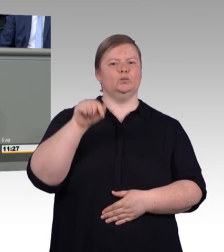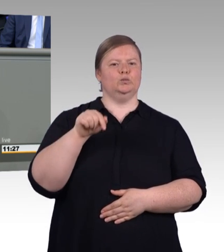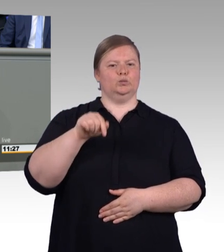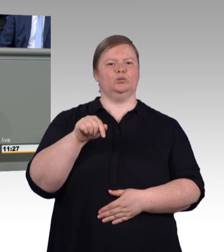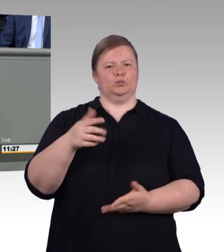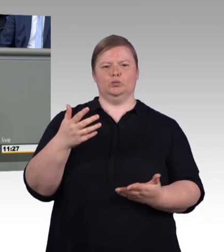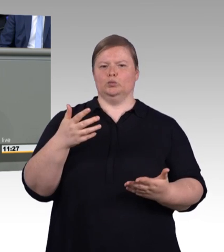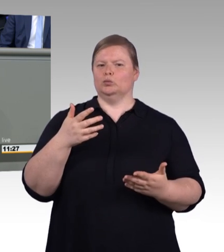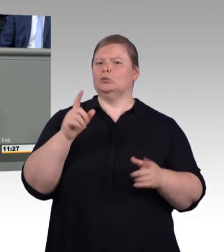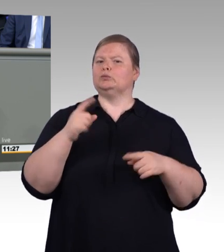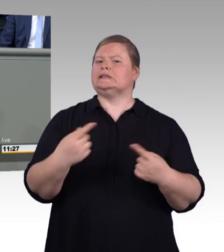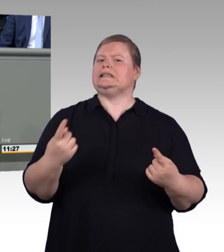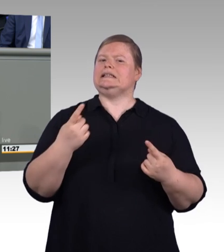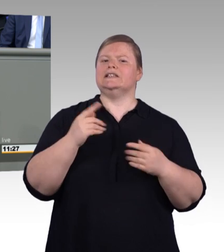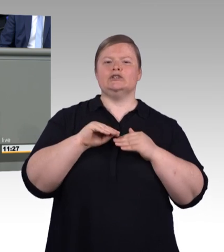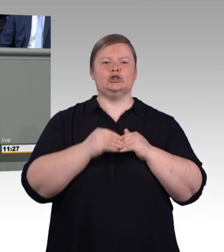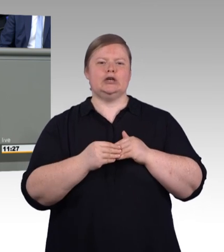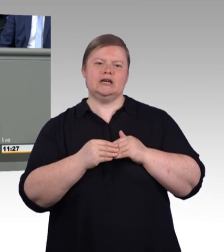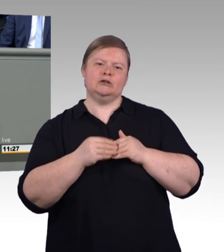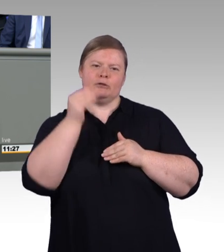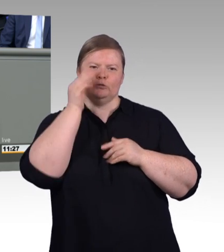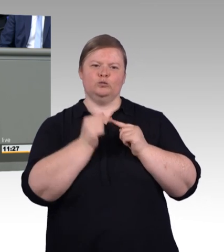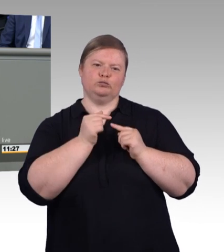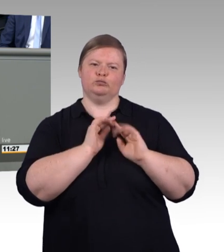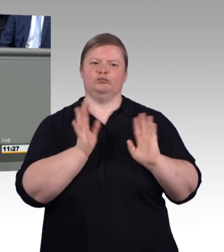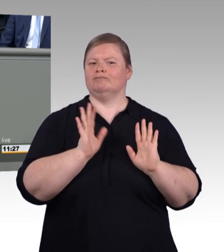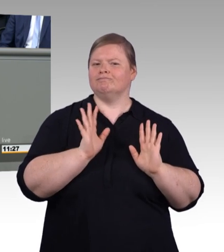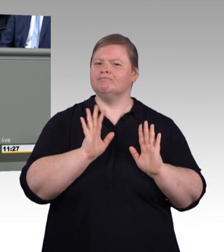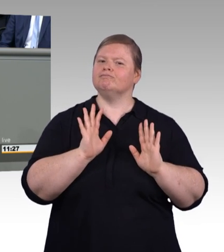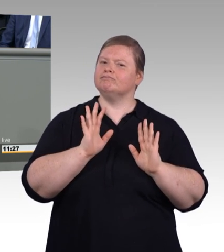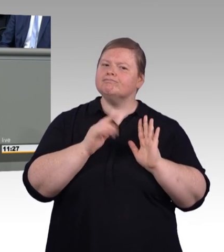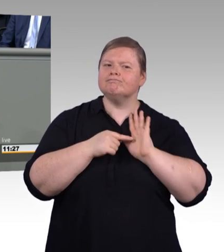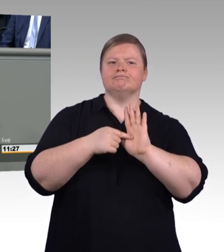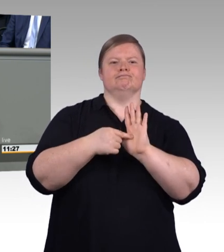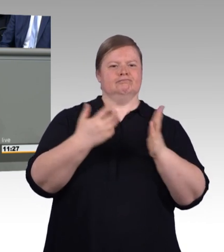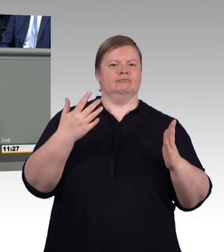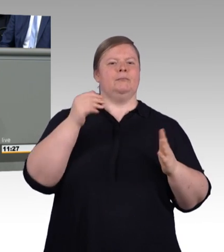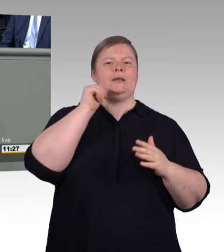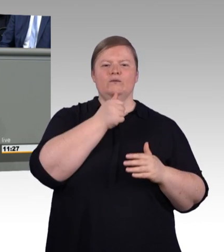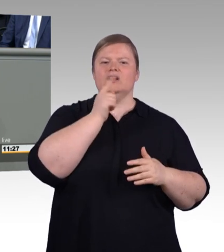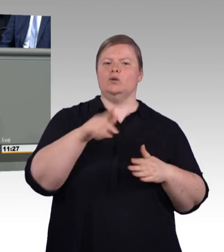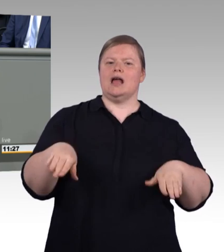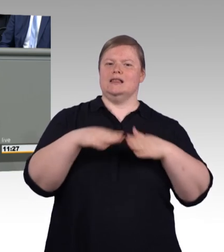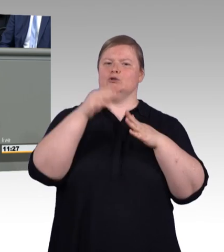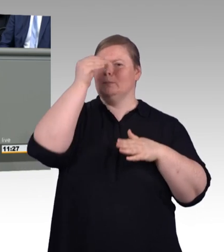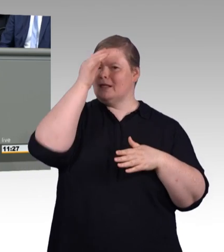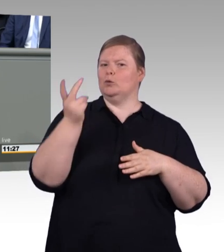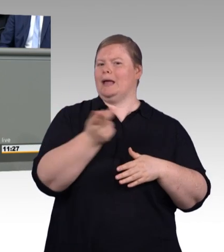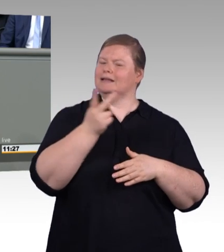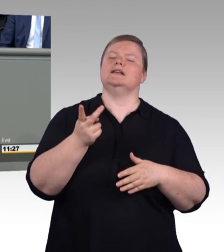beide bieten ausgezeichnete Chancen für den Aufstieg im Beruf, beide sind unverzichtbar, um den Fachkräftebedarf